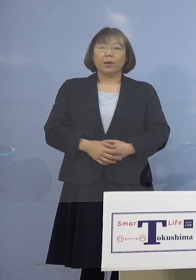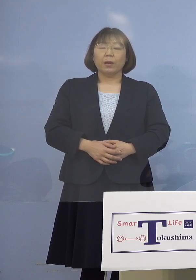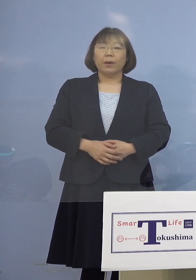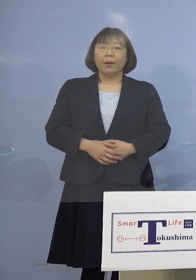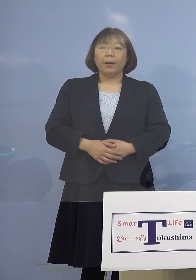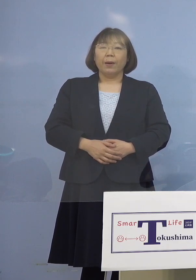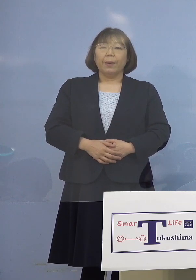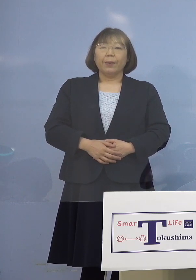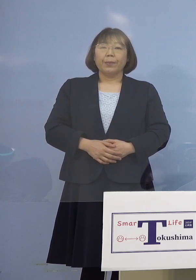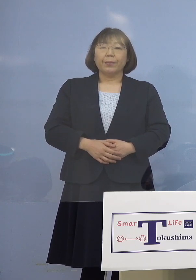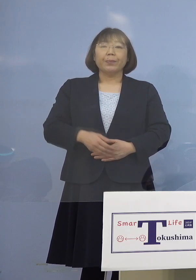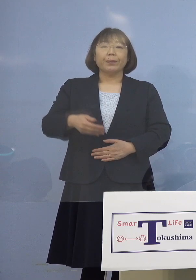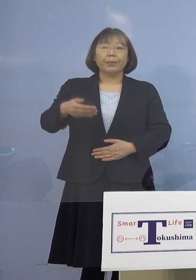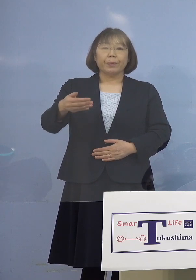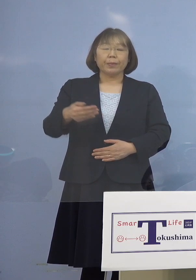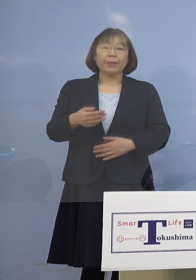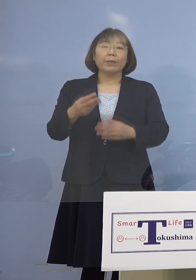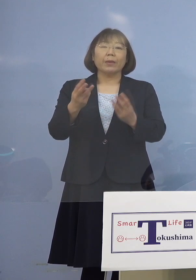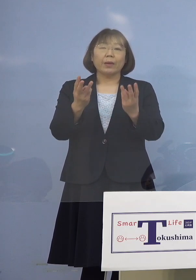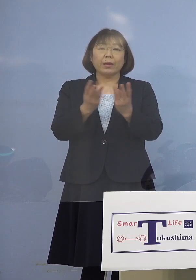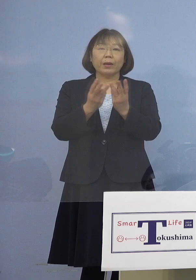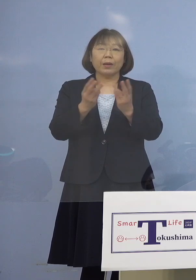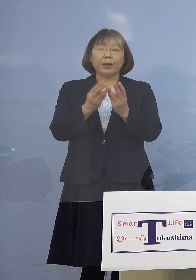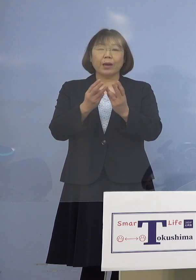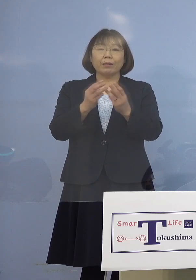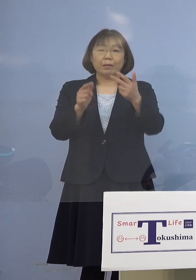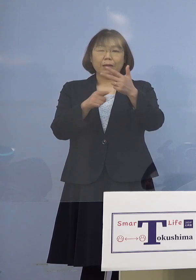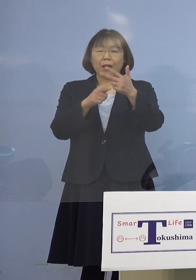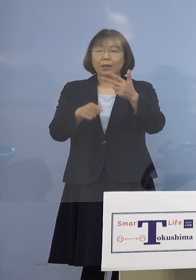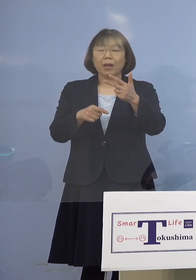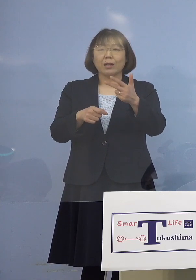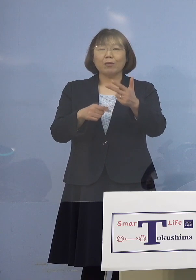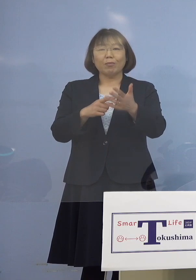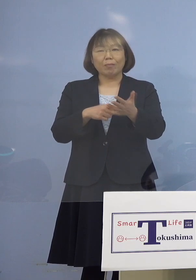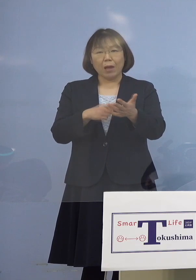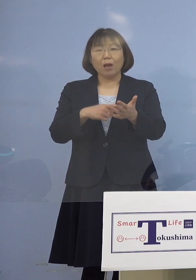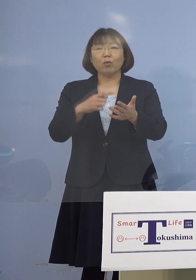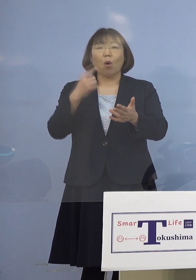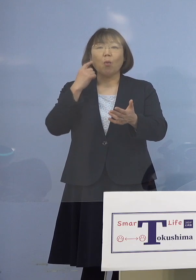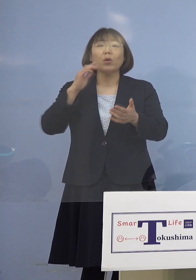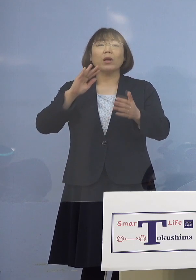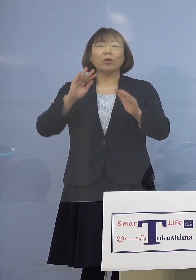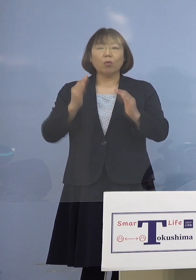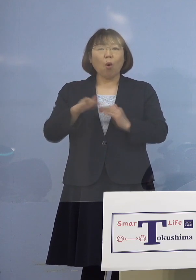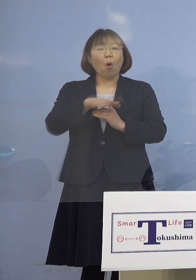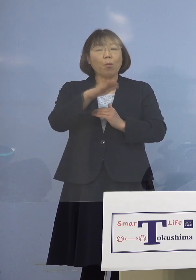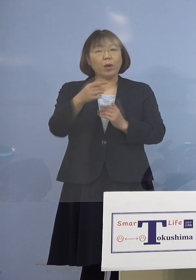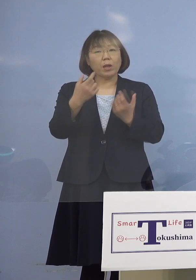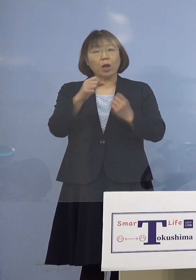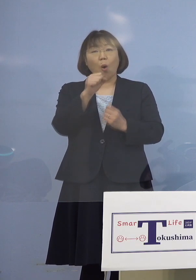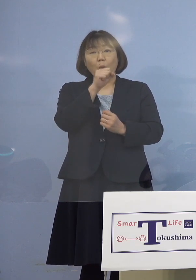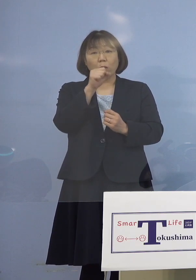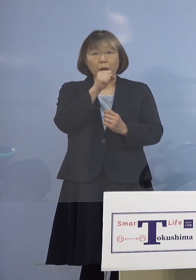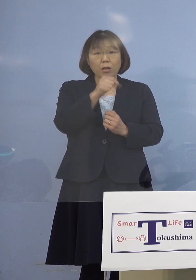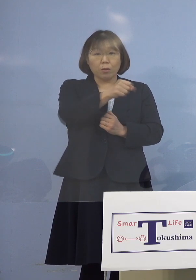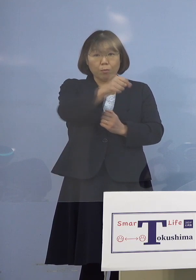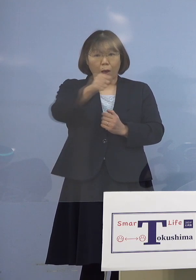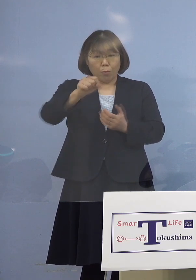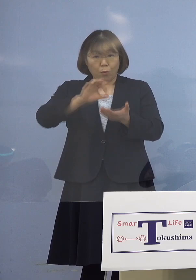（徳島新聞社） 人数分はないと思うんですけれども 同じマイクを使っていた ということでよろしいですか （知事） それも可能性はありますね